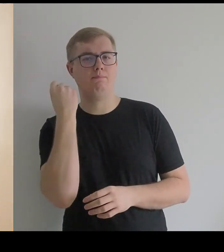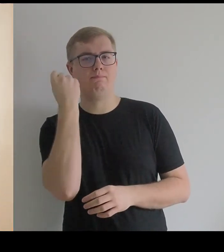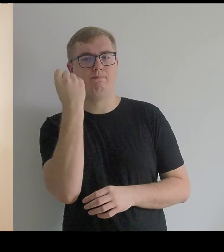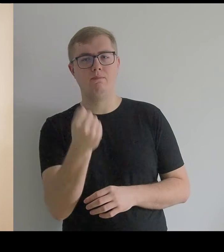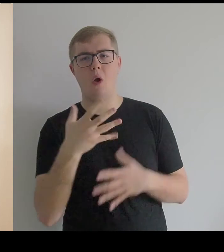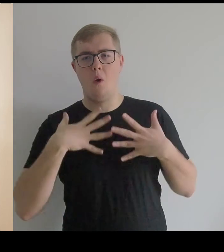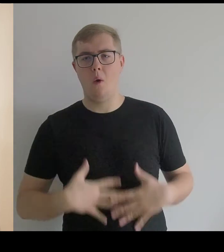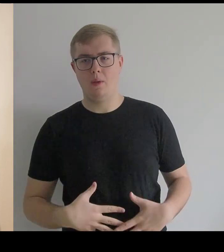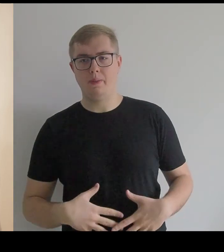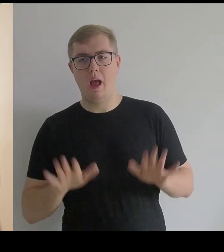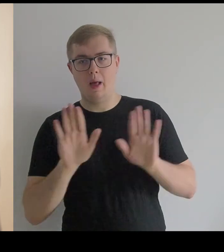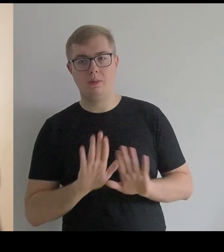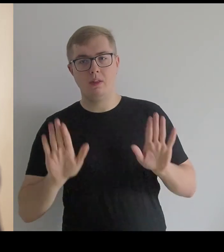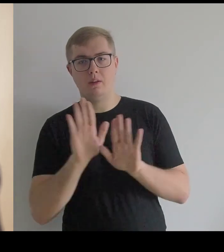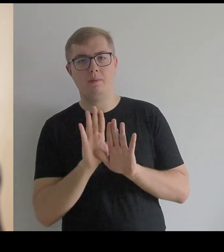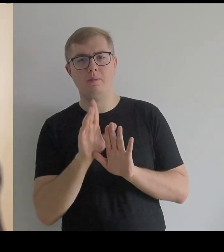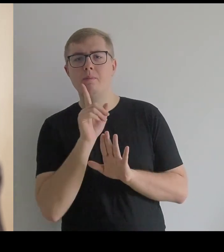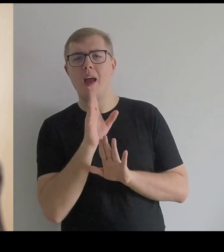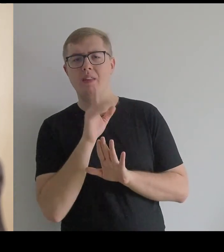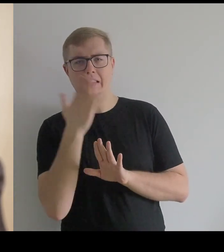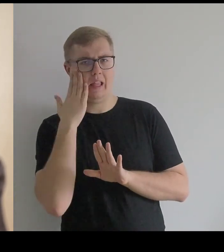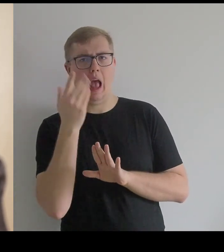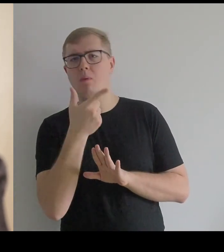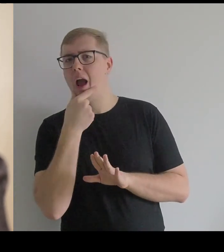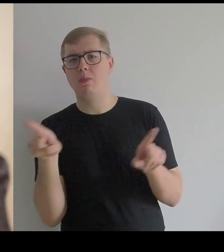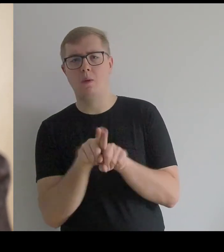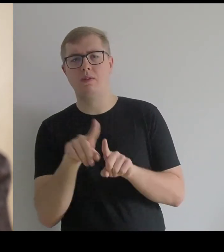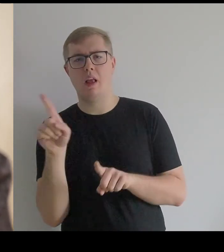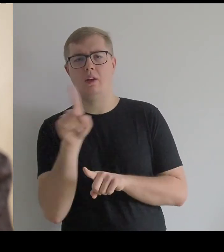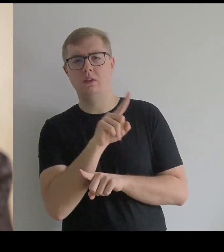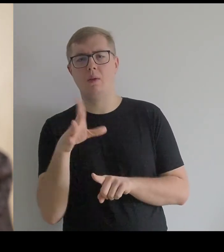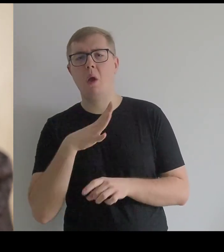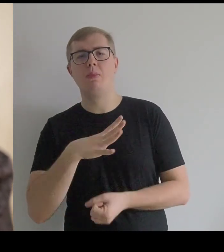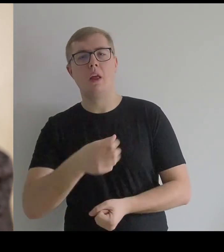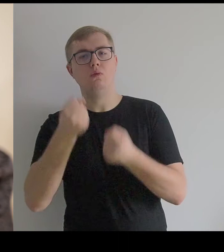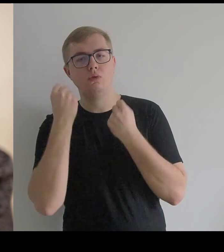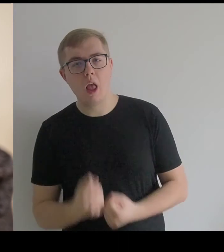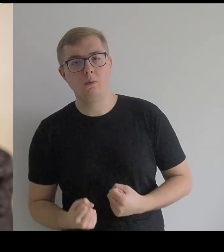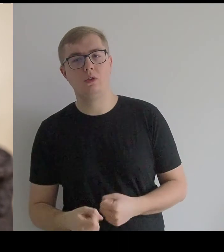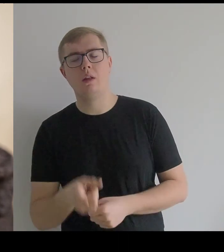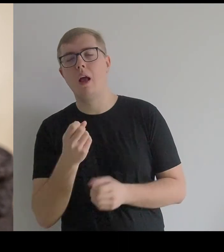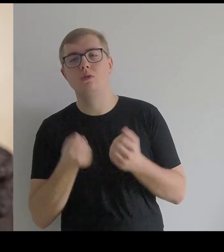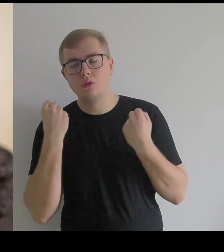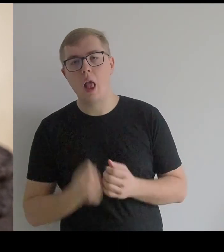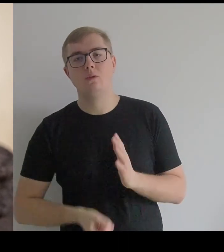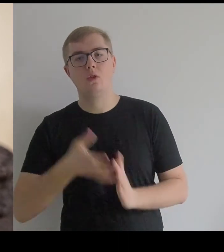Pewnie znał takie też Kantor. One były bardzo ciężkie, z drogich materiałów, bogato haftowane.